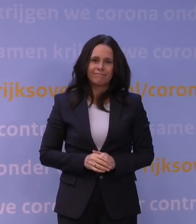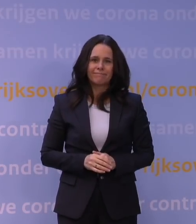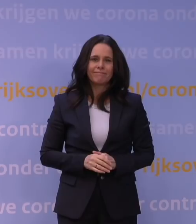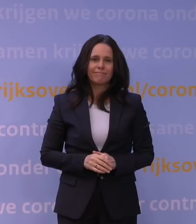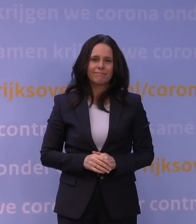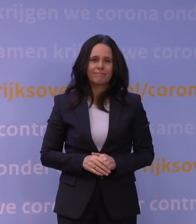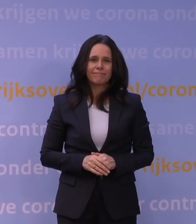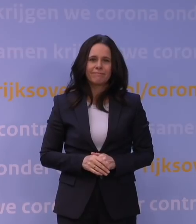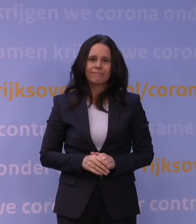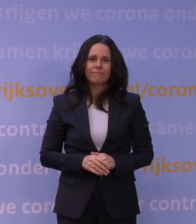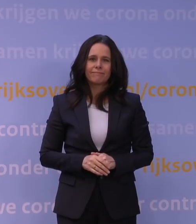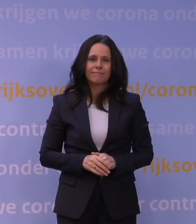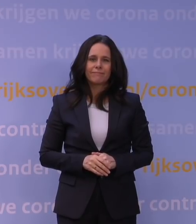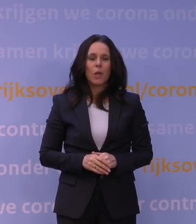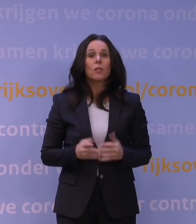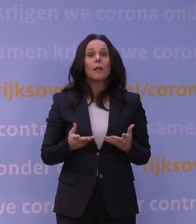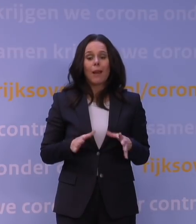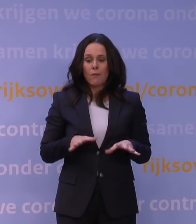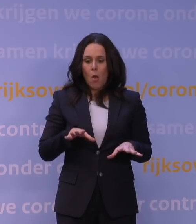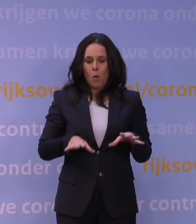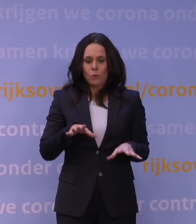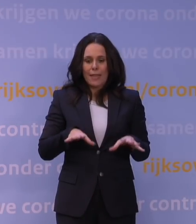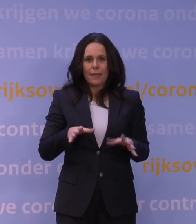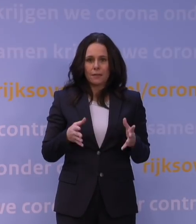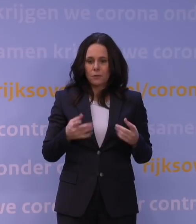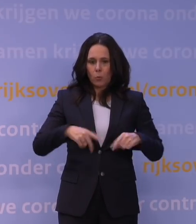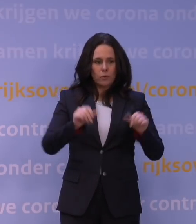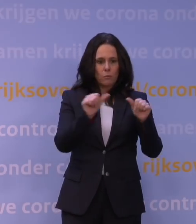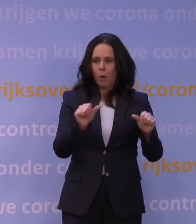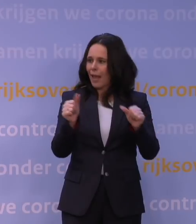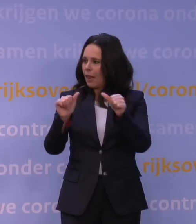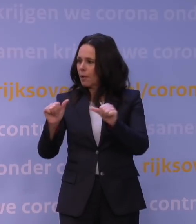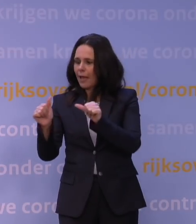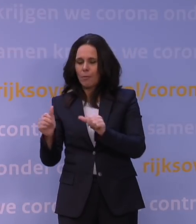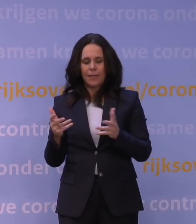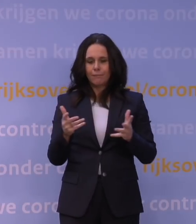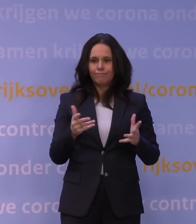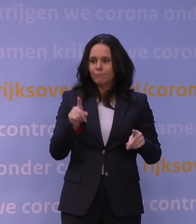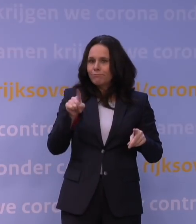Die onzekerheid, die maakt dat onze modelleringen heel erg afhankelijk worden van aannames